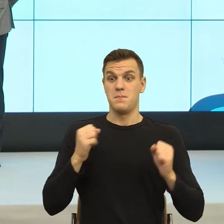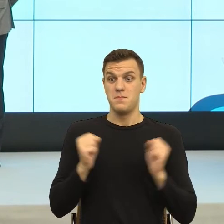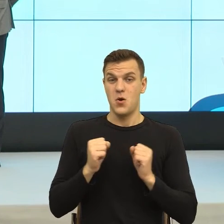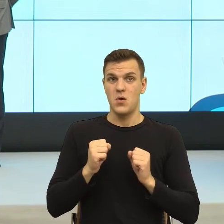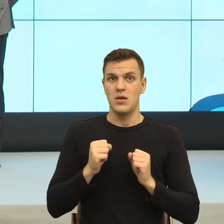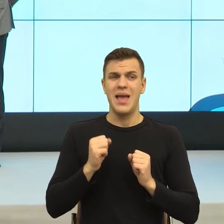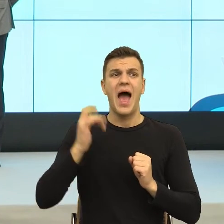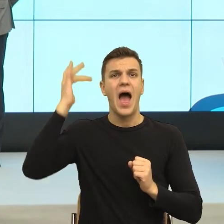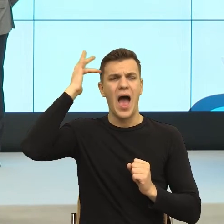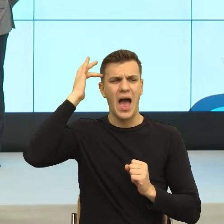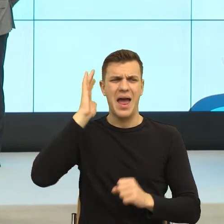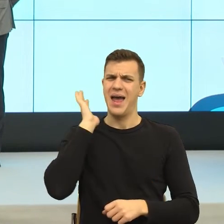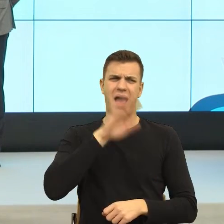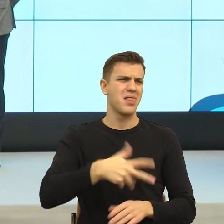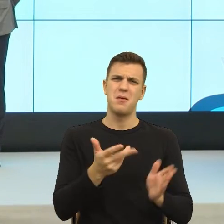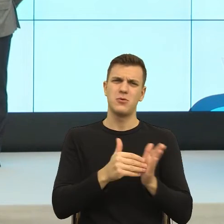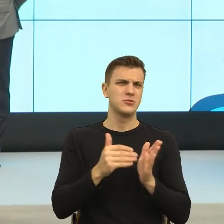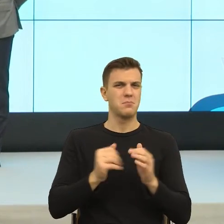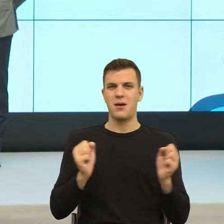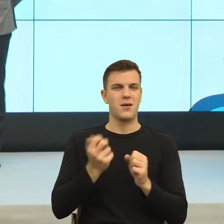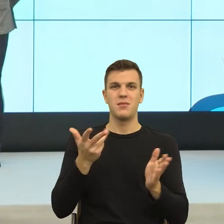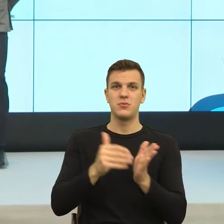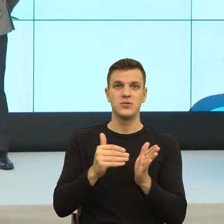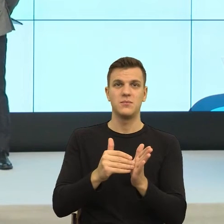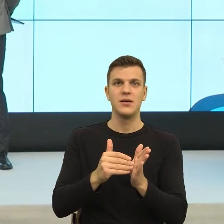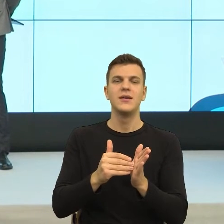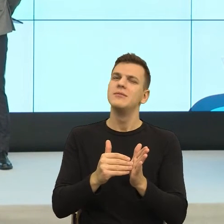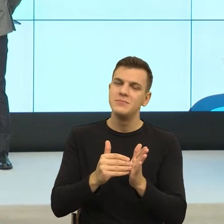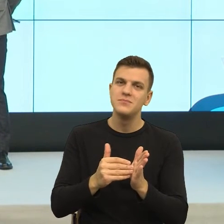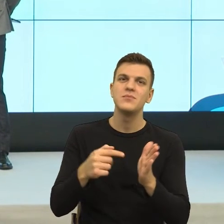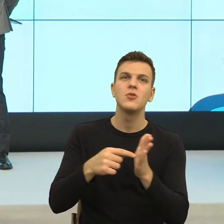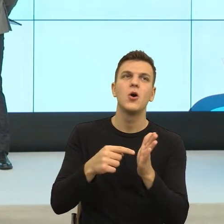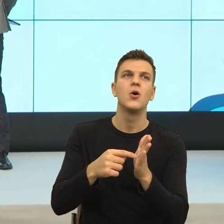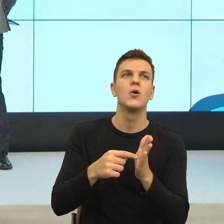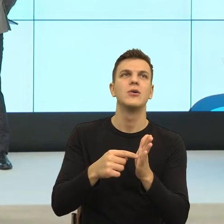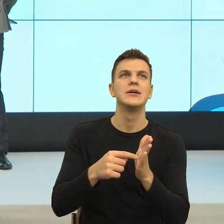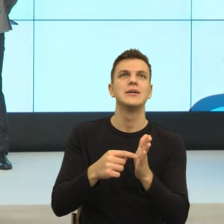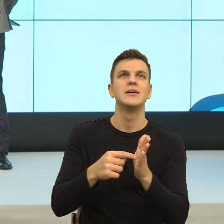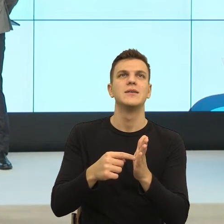Więc ja bym powiedziała, że to jest taki moment, bo rozumiem, że jesteśmy w takim momencie i ewolucji, i rewolucji języka.